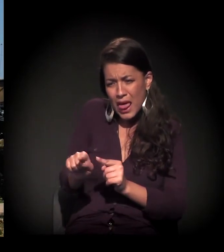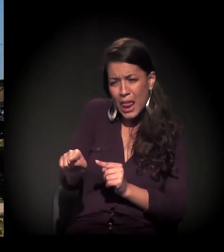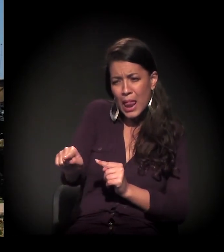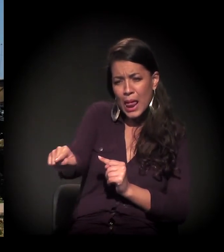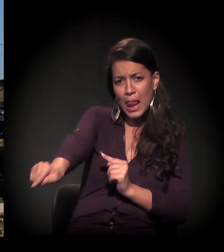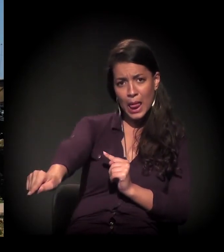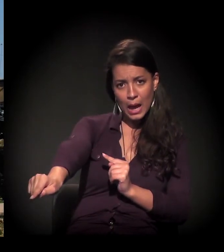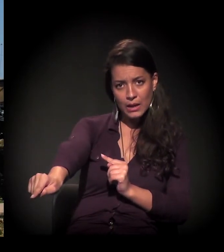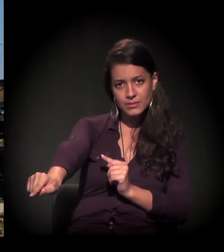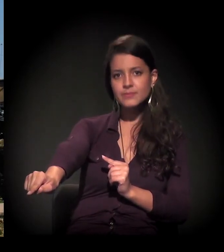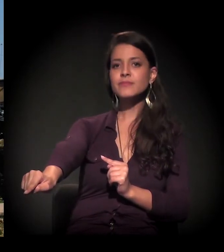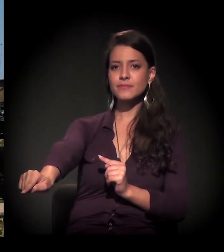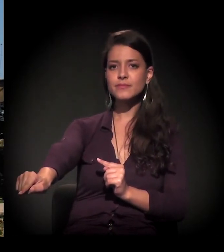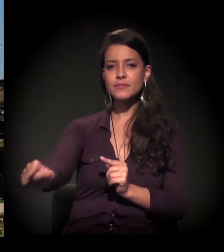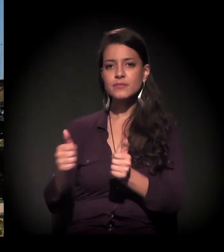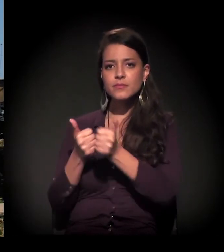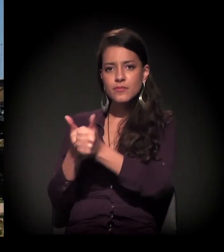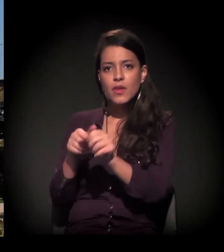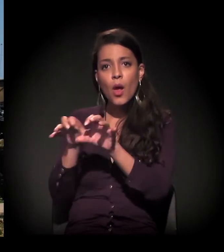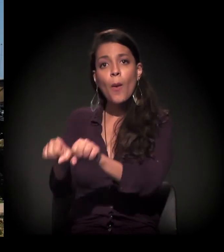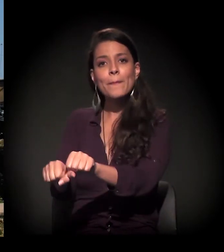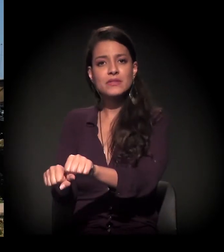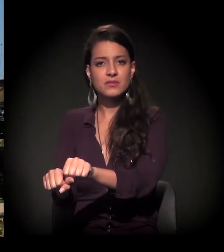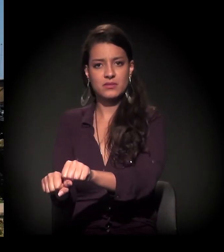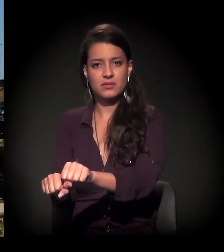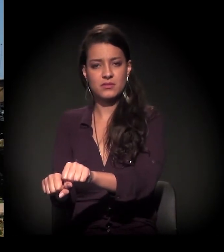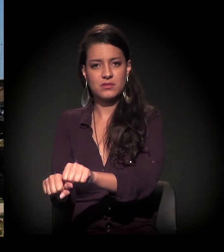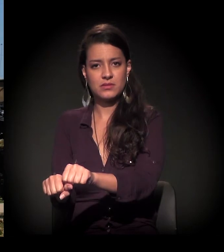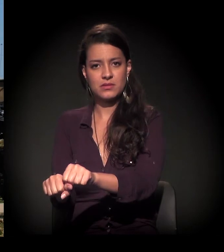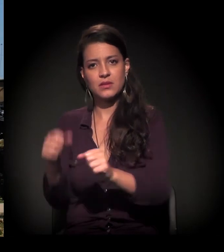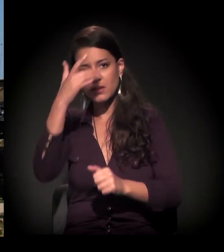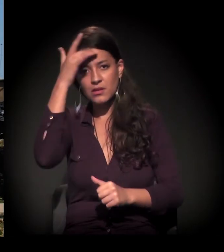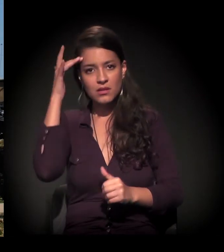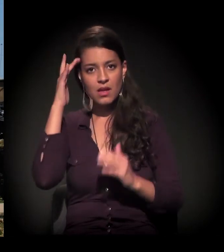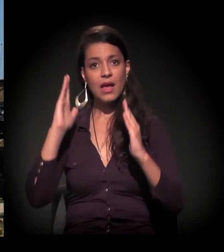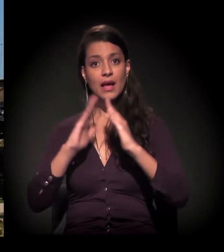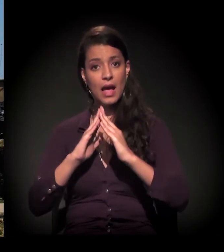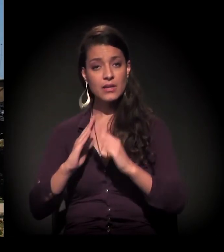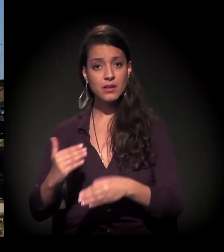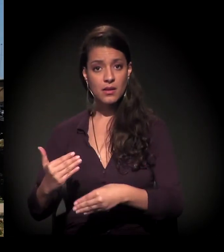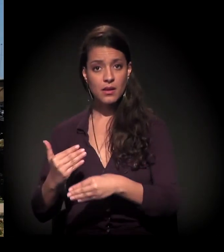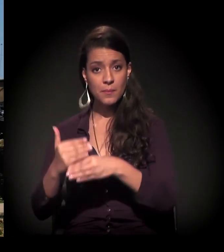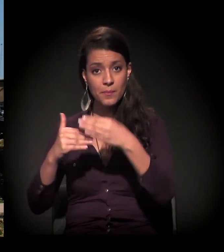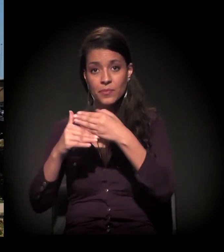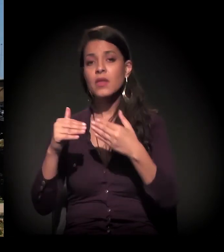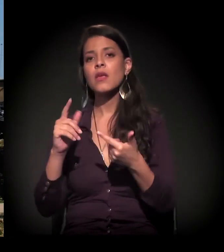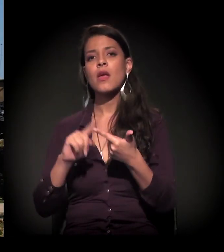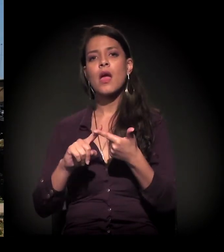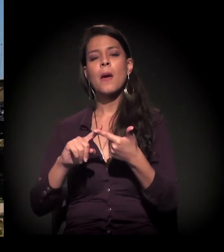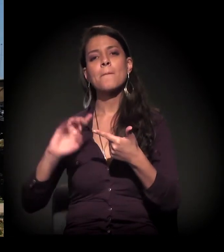E a gente está acompanhando essa ocupação. E olha só: as pessoas estão fazendo casas de papelão, de pedaço de madeira.